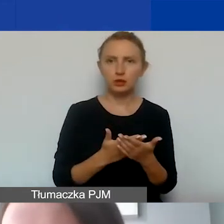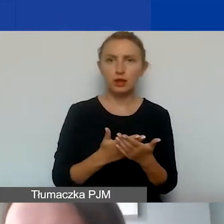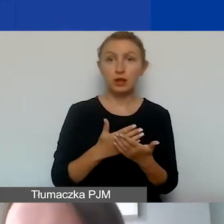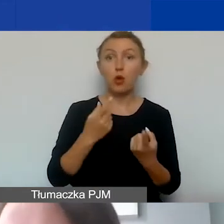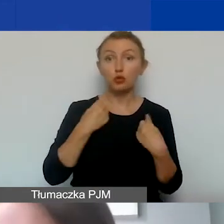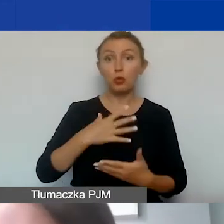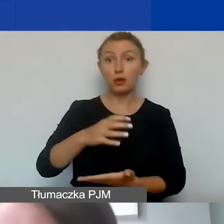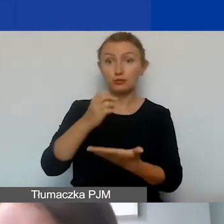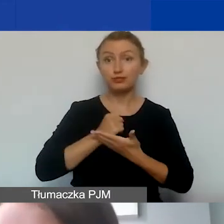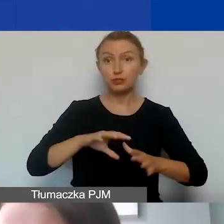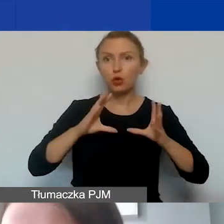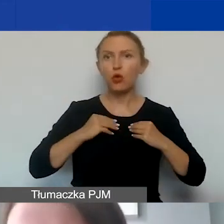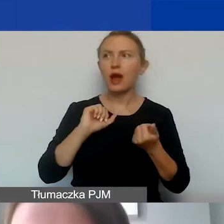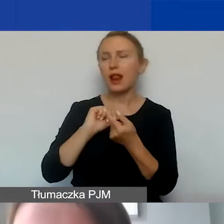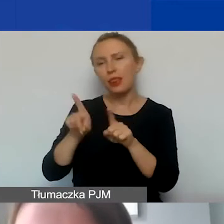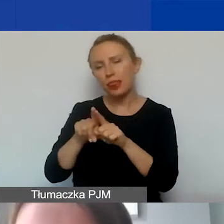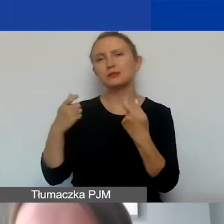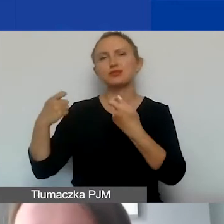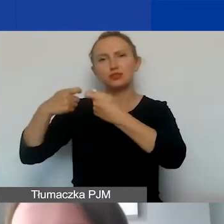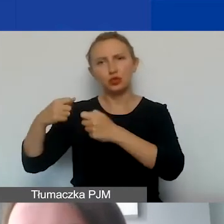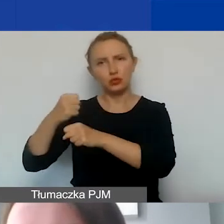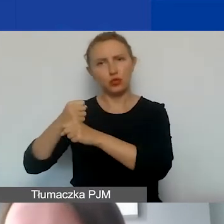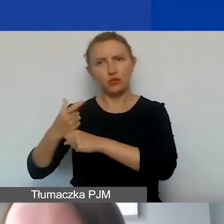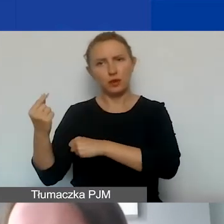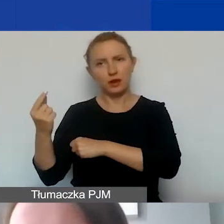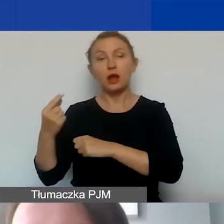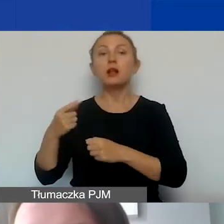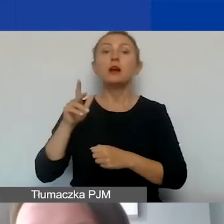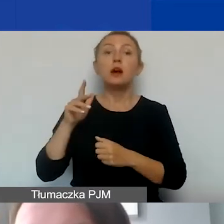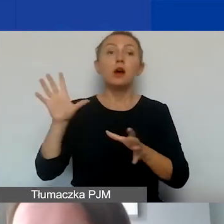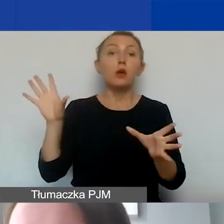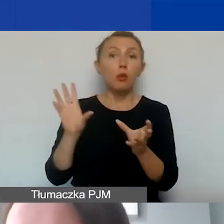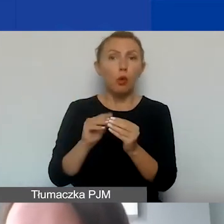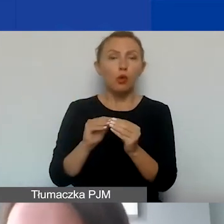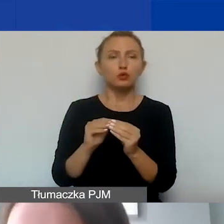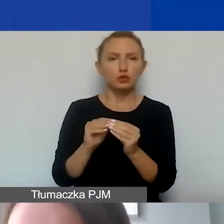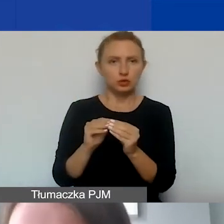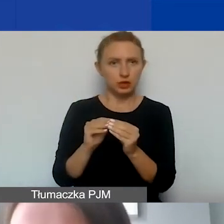ale także partnera czy partnerów państwa organizacji spełniające łącznie następujące kryteria: